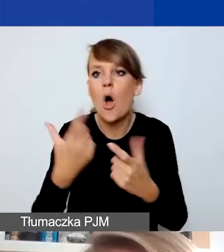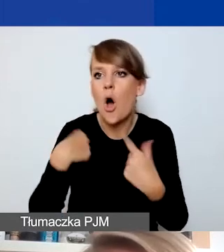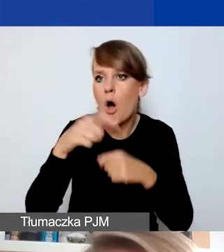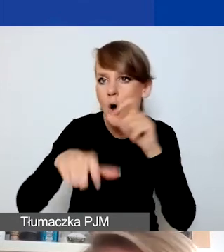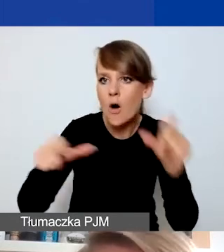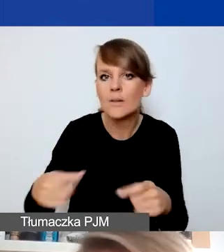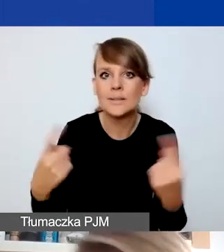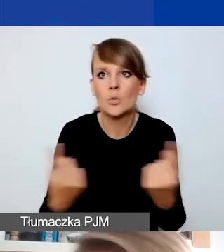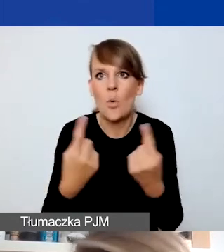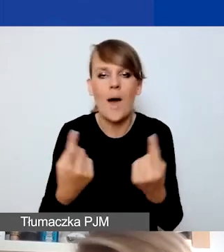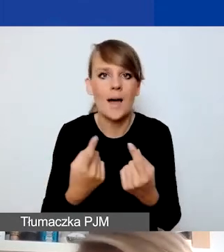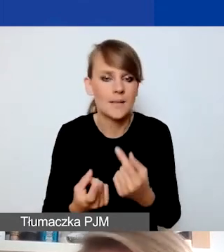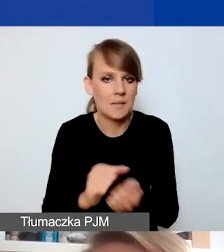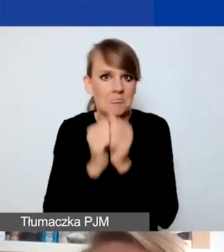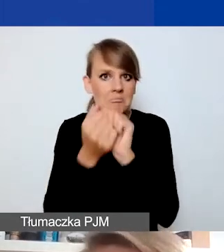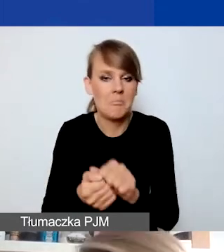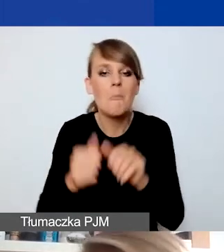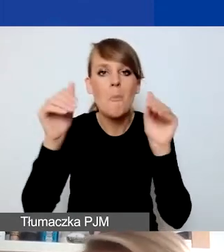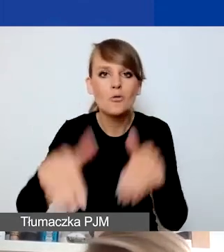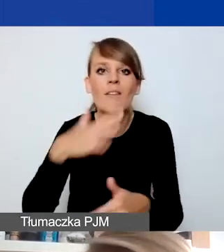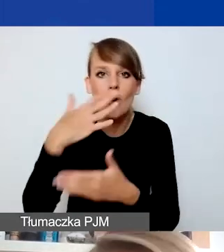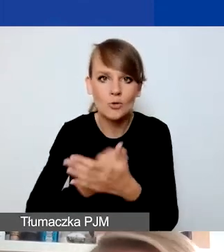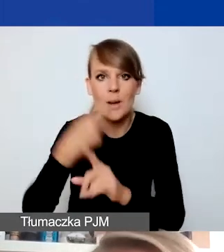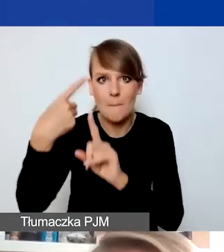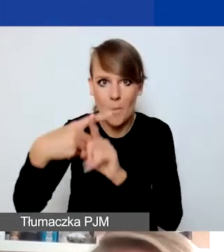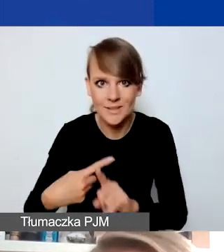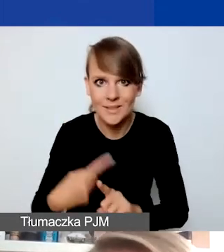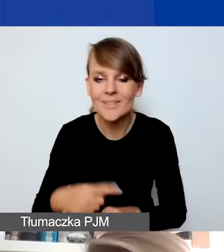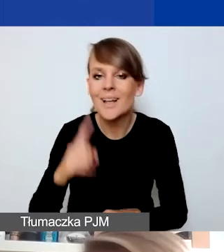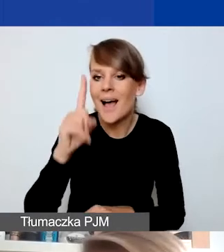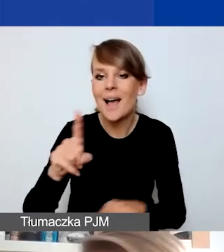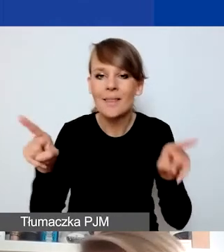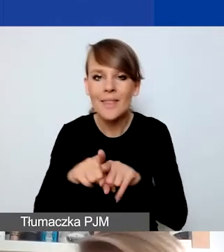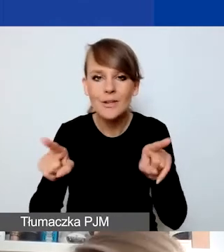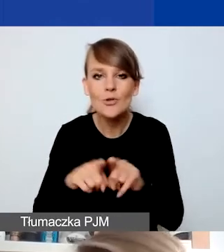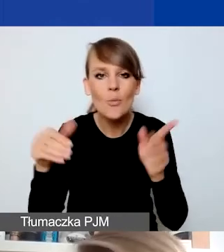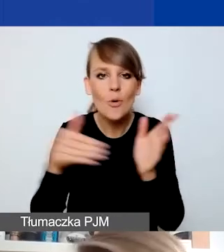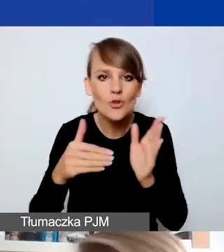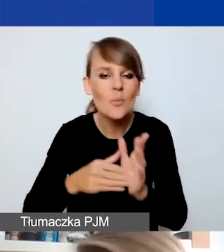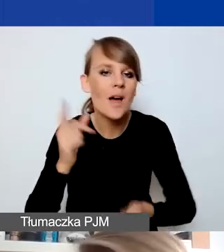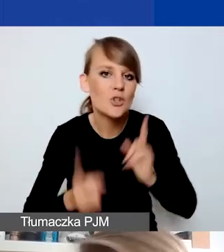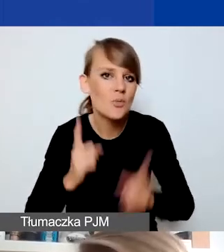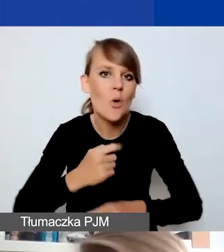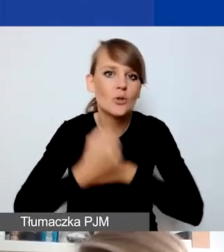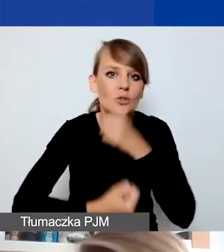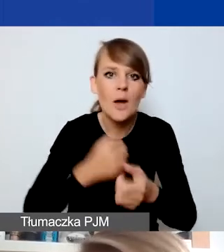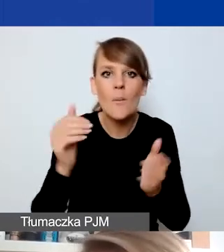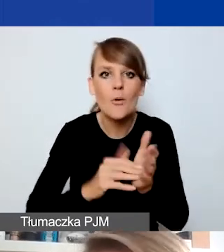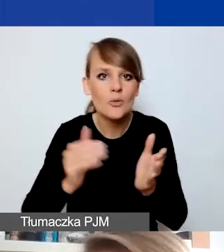którą można pozytywnie wykorzystać, ale to też wymaga szybkiego działania, jakiejś reakcji na to, co się dzieje,